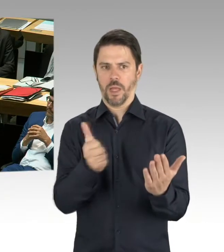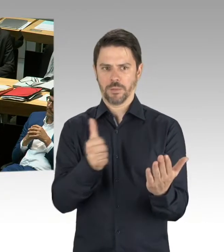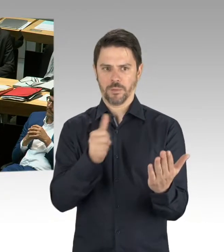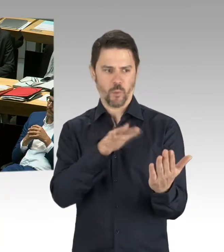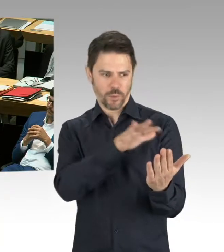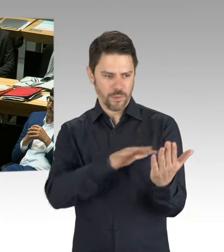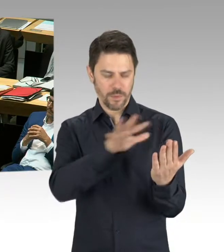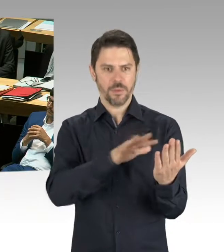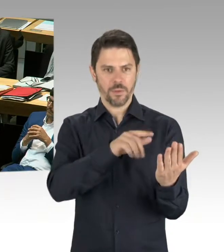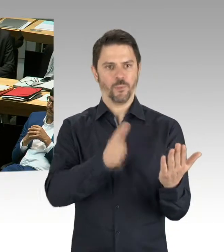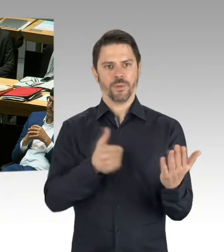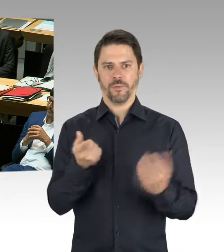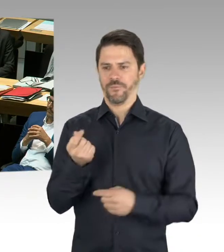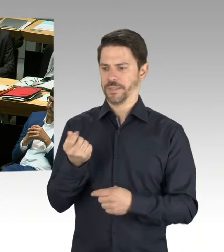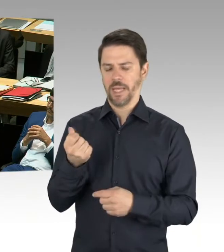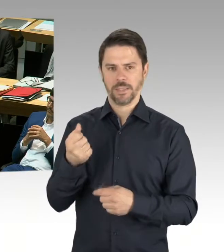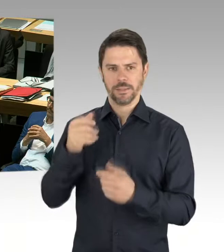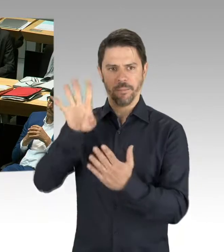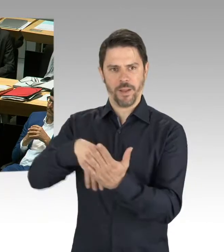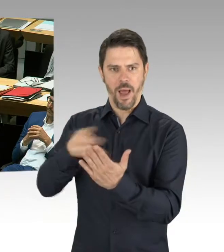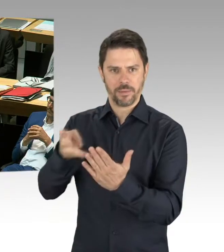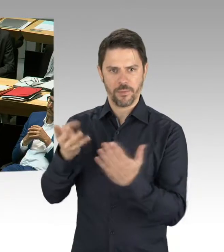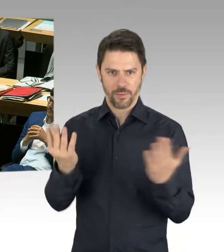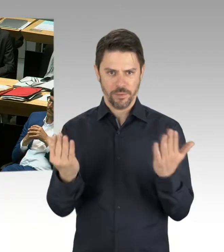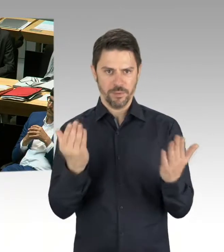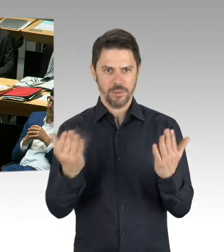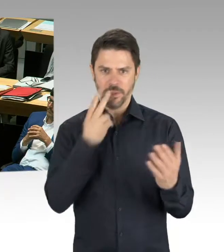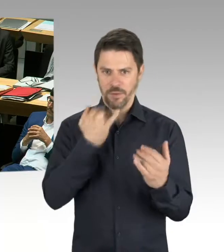Das heißt, wir müssen tatsächlich Ausschreibungsergebnisse haben, um dann einzuschätzen,